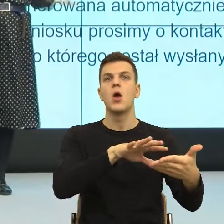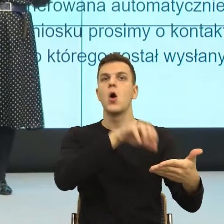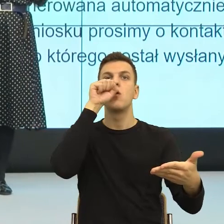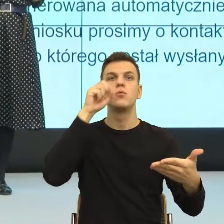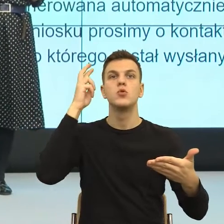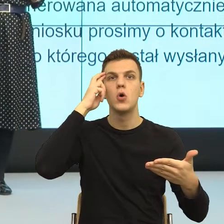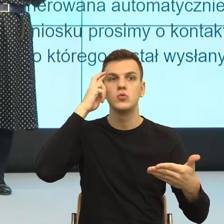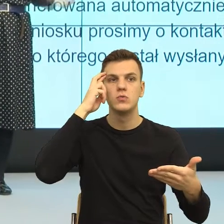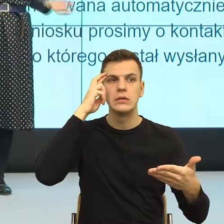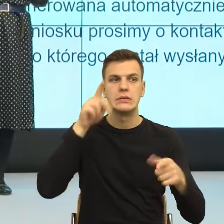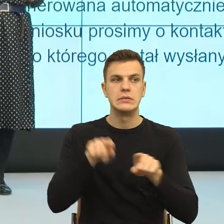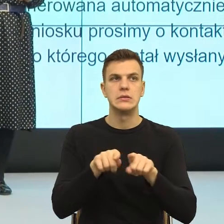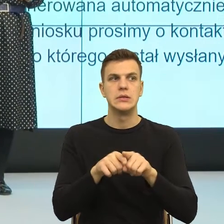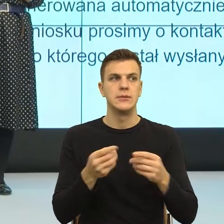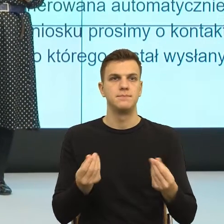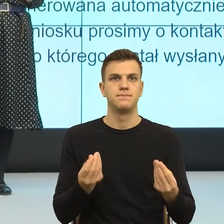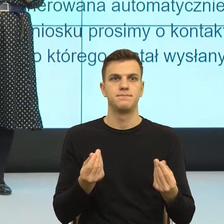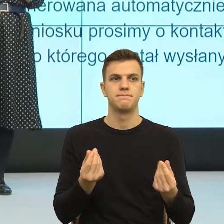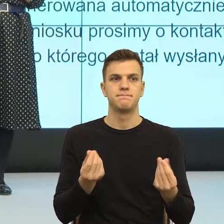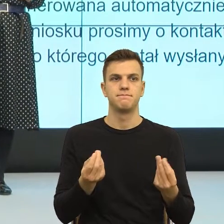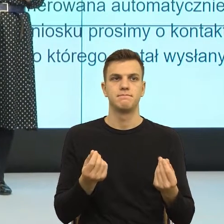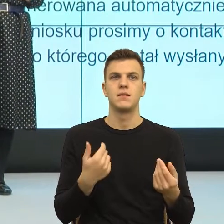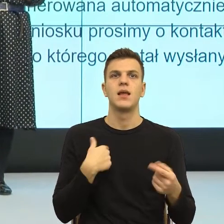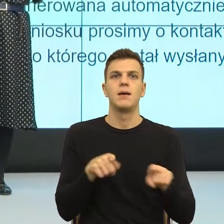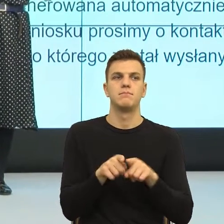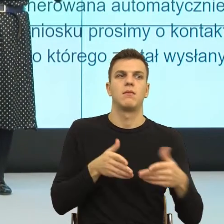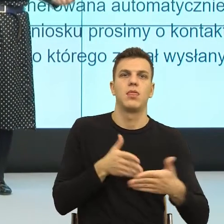emocji bezradność albo bezsilność, bo my nie wiemy, co z tym zrobić.